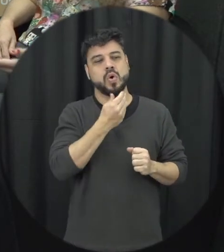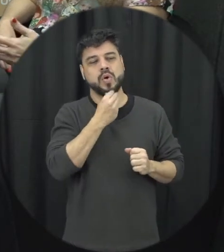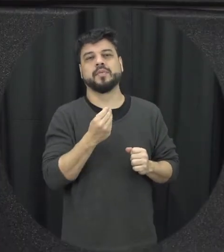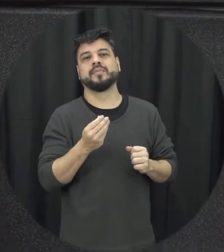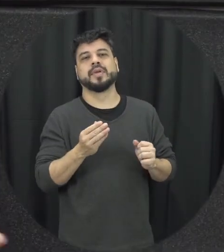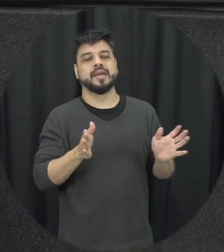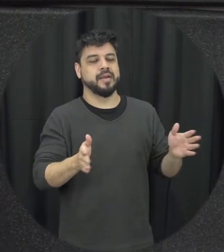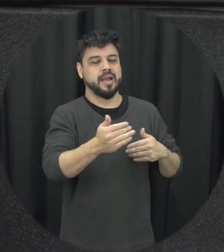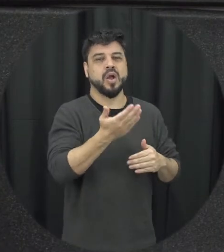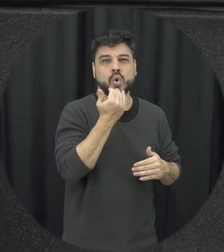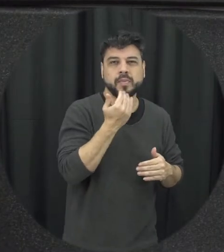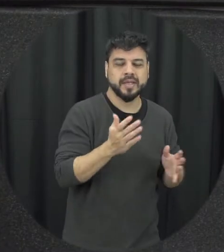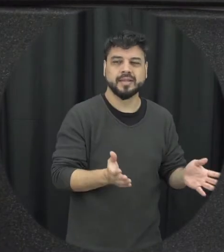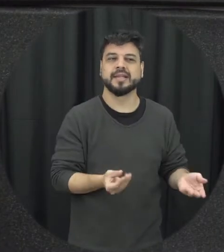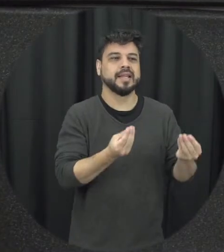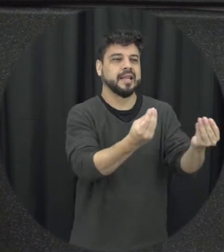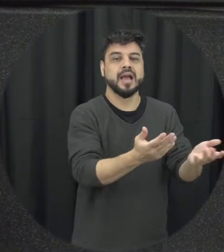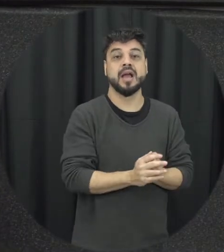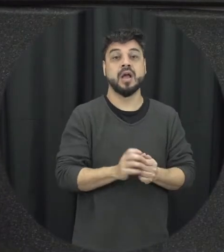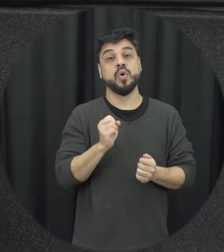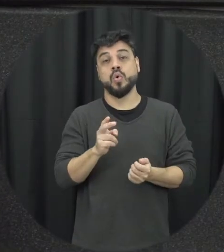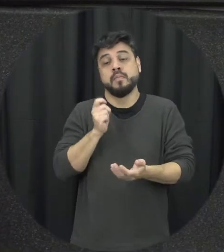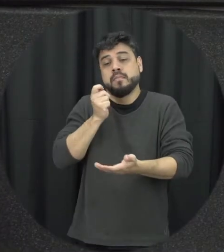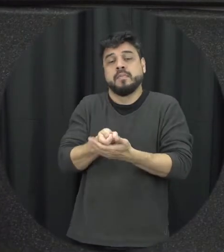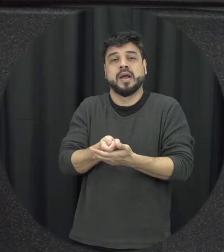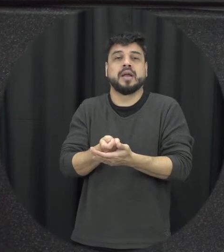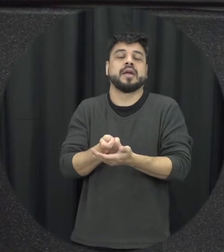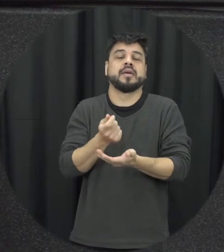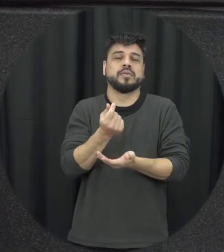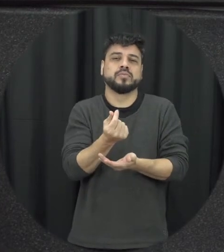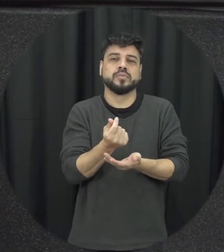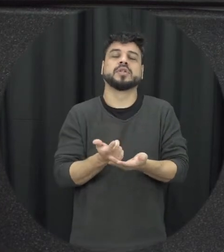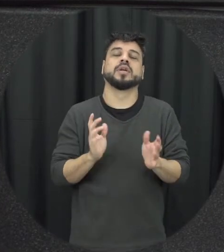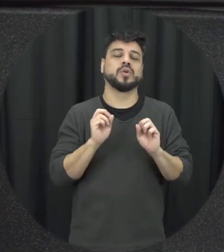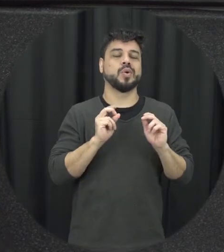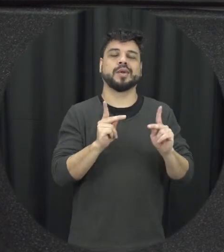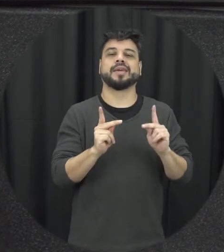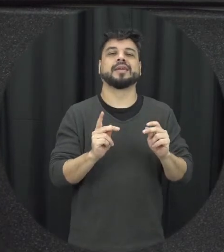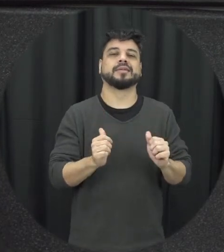outra que simplesmente isso fosse vamos a ser resolvido e hoje não sabe que não é bem assim